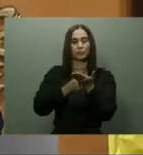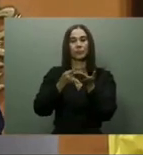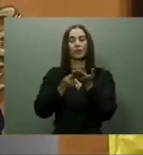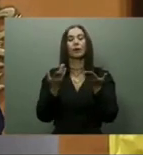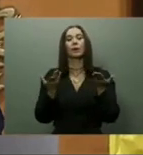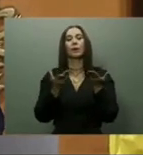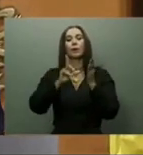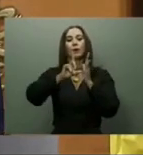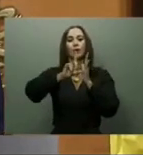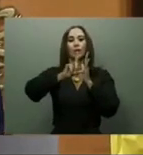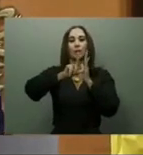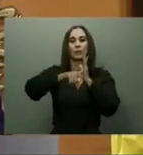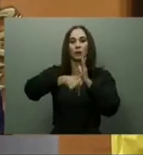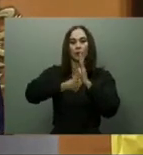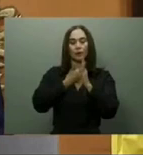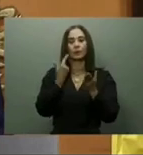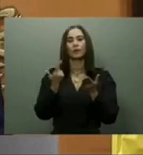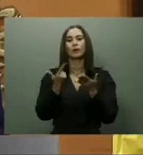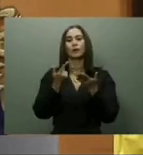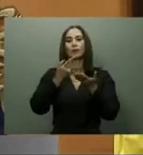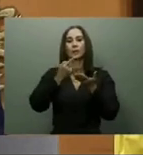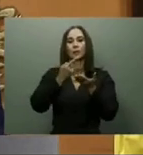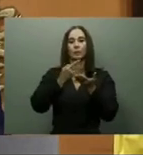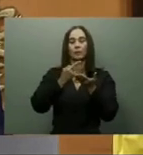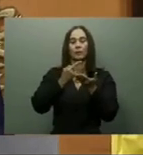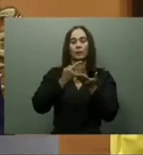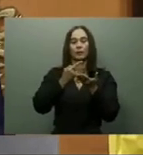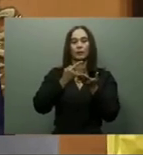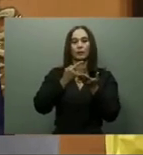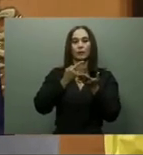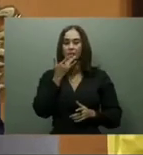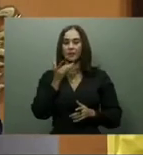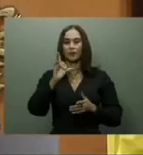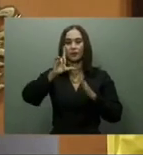y de la Dirección General de Alianzas Público Privadas (DGAPP).